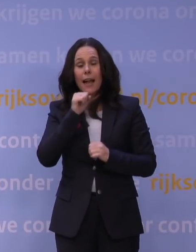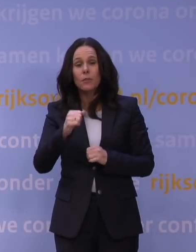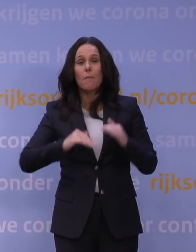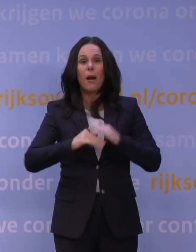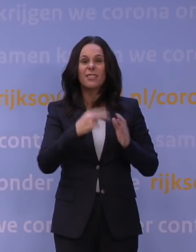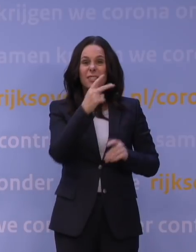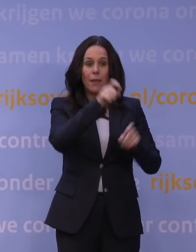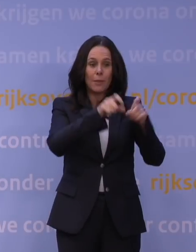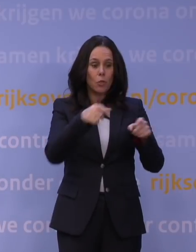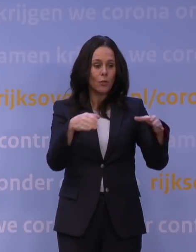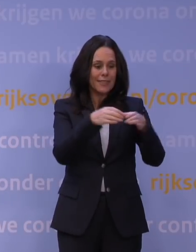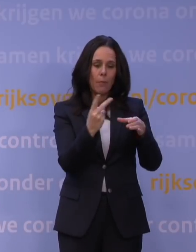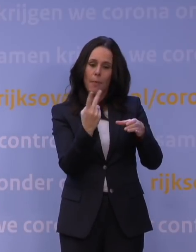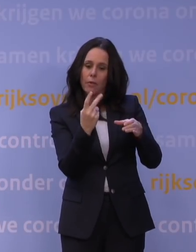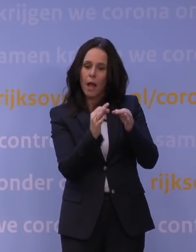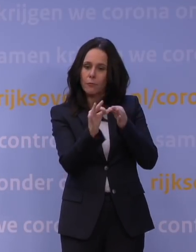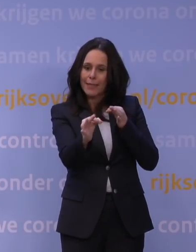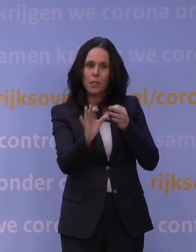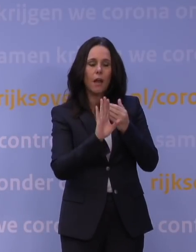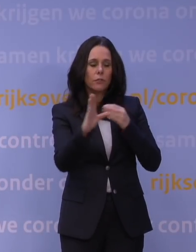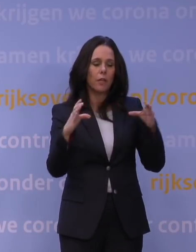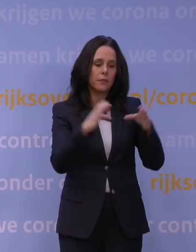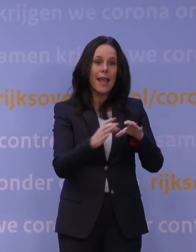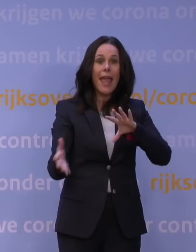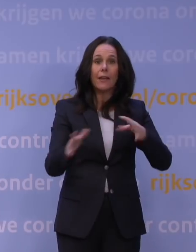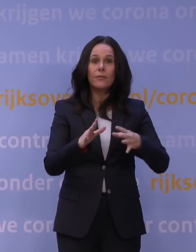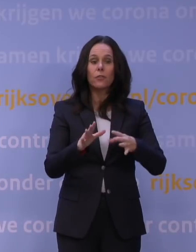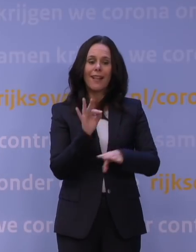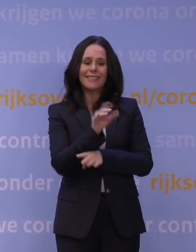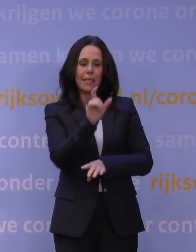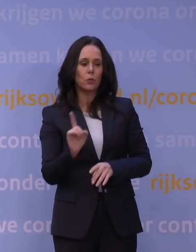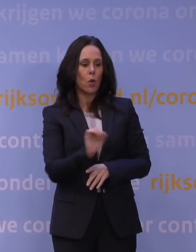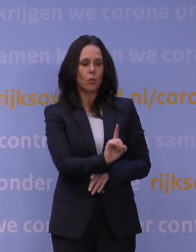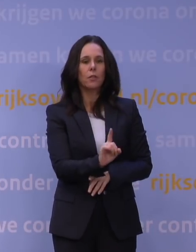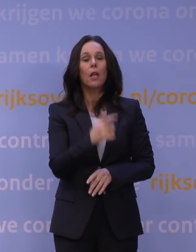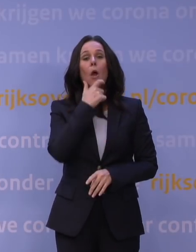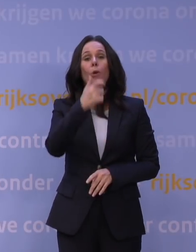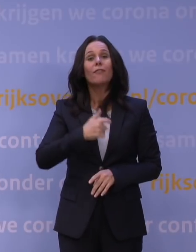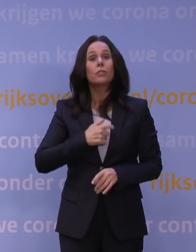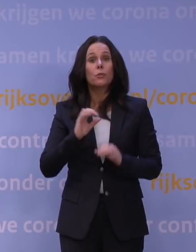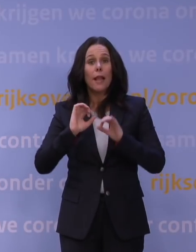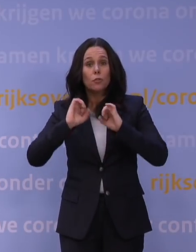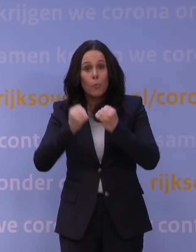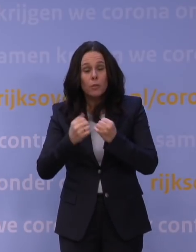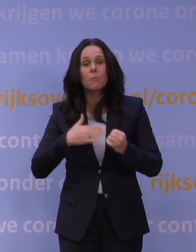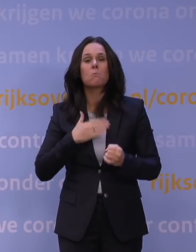op anderhalve meter afstand en eventueel met een instructeur. Professionele sport kan wel doorgaan, maar zonder publiek,